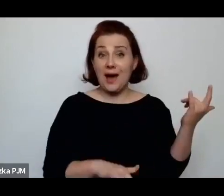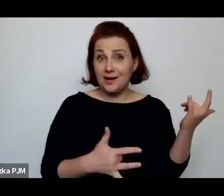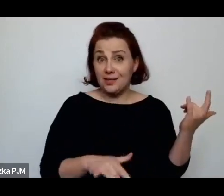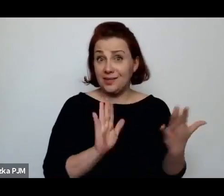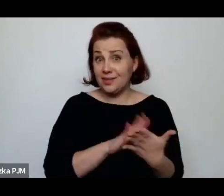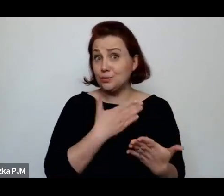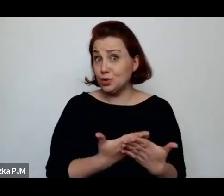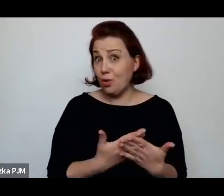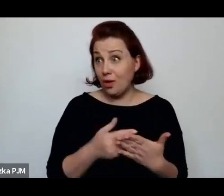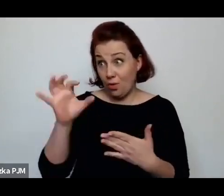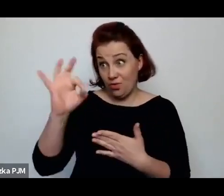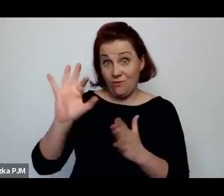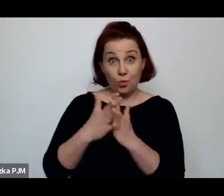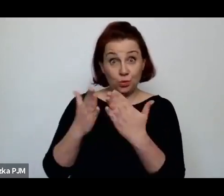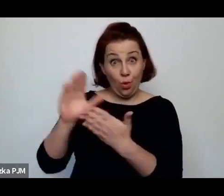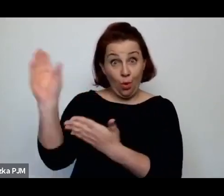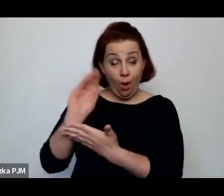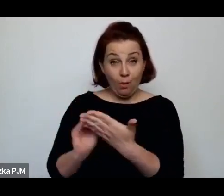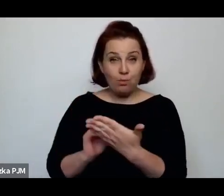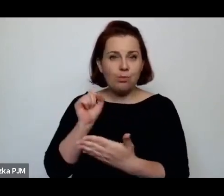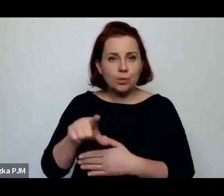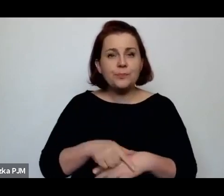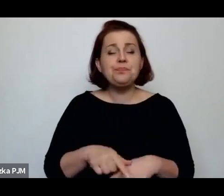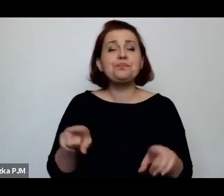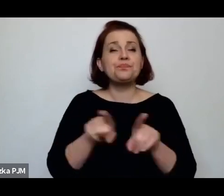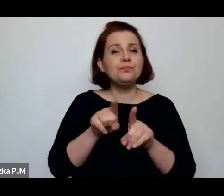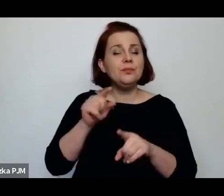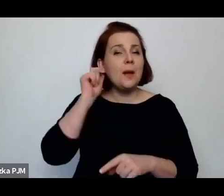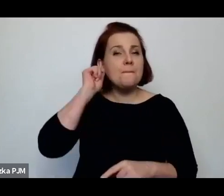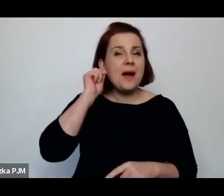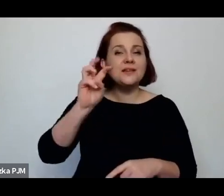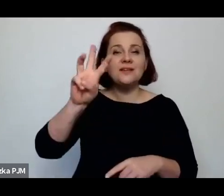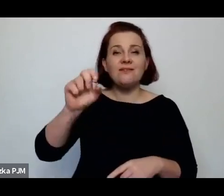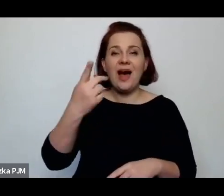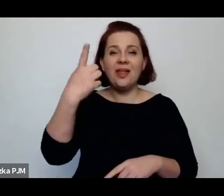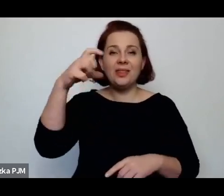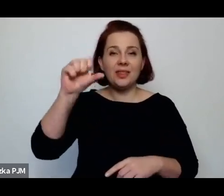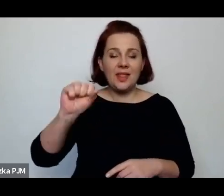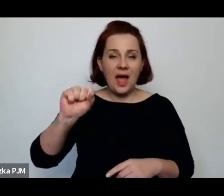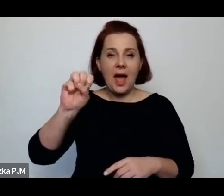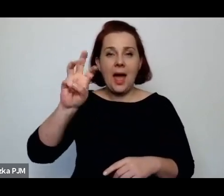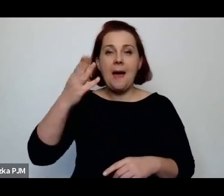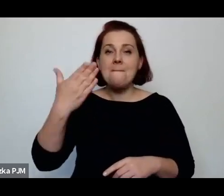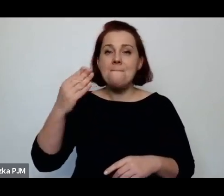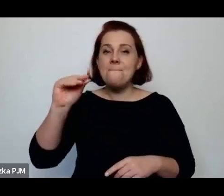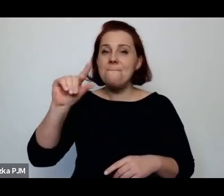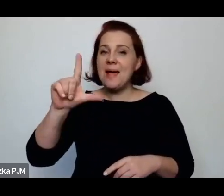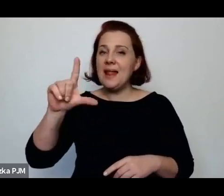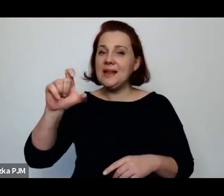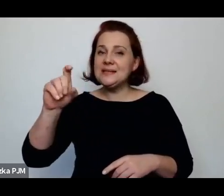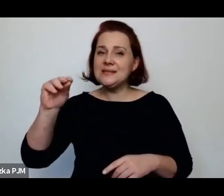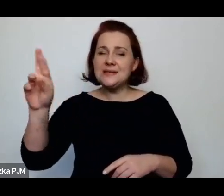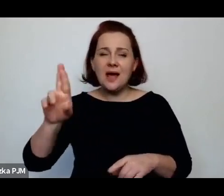i Wanda Melcer, o której Pani tutaj wspomniała, napisała też o systemie reglamentacji: